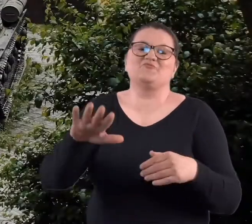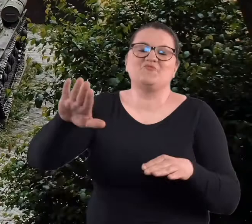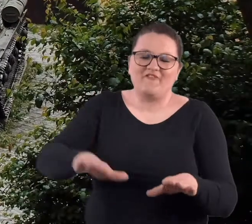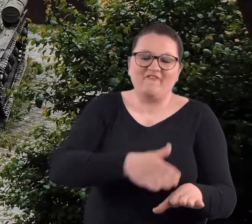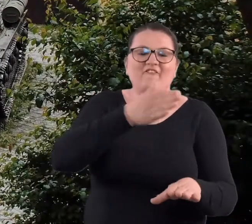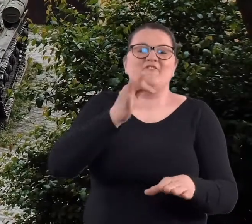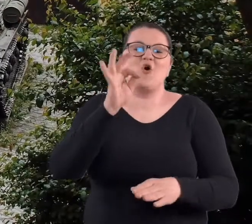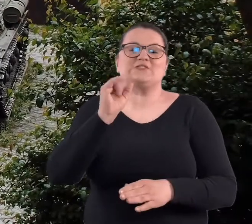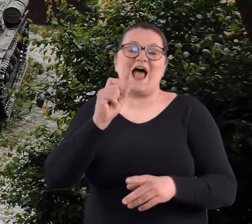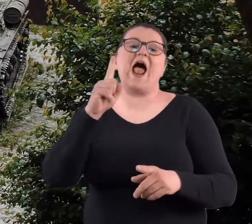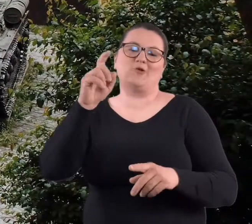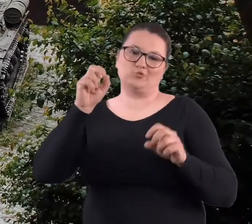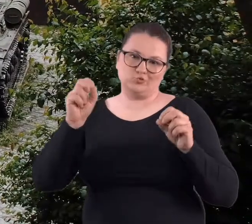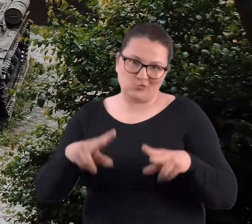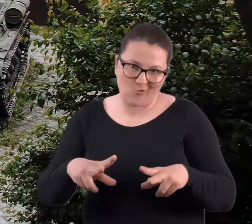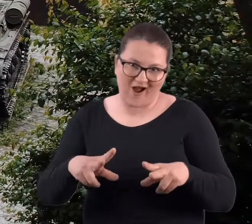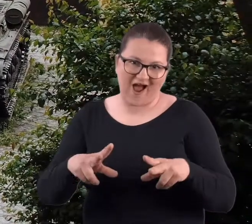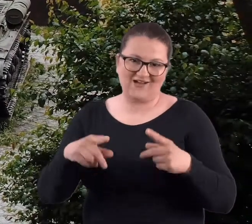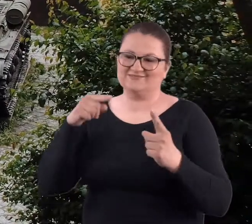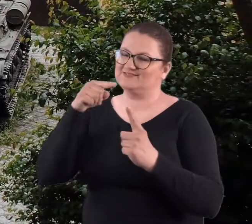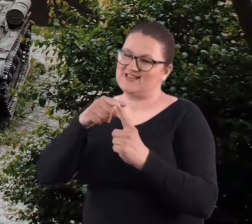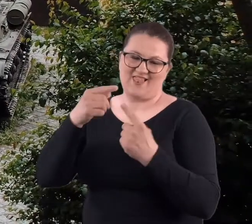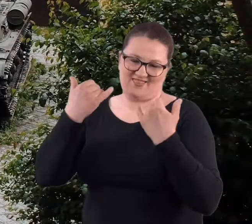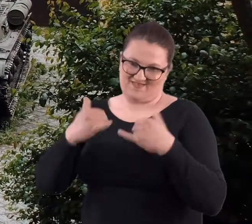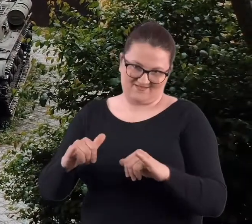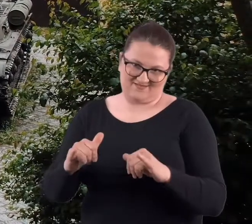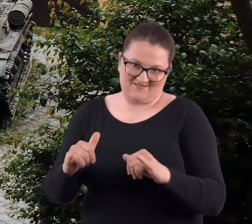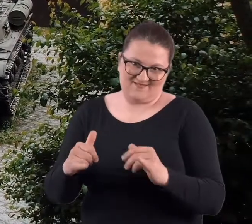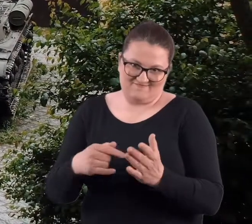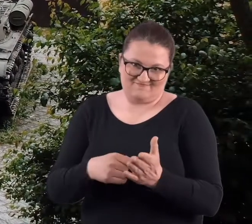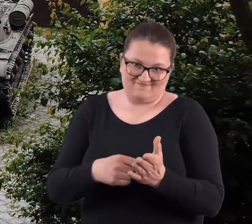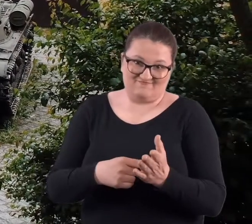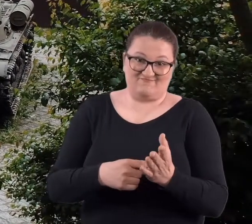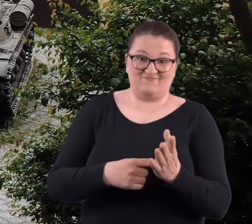nie wiedzieliśmy, że to były suche fosy i one miały zupełnie